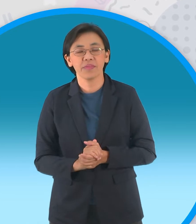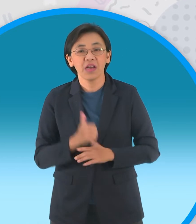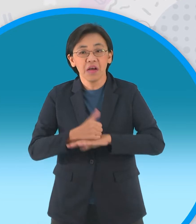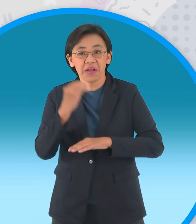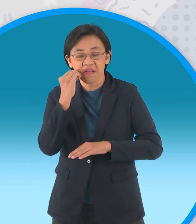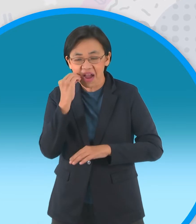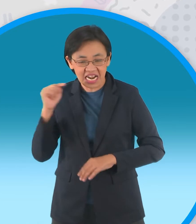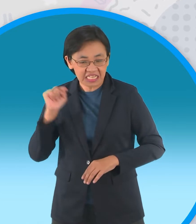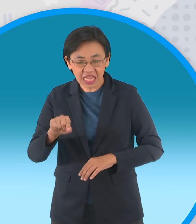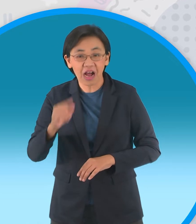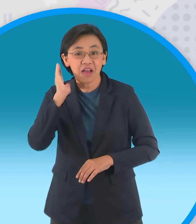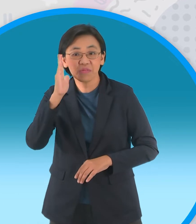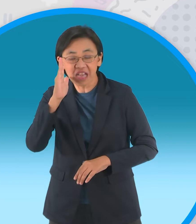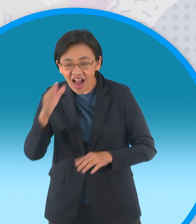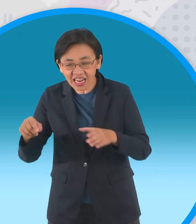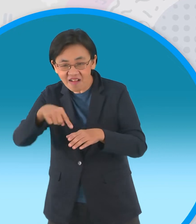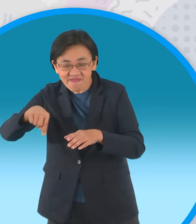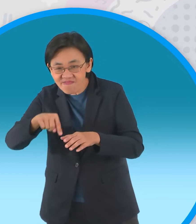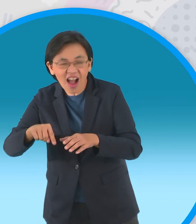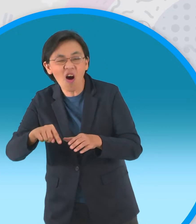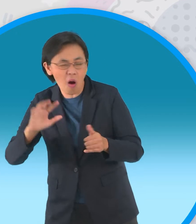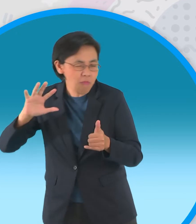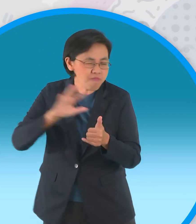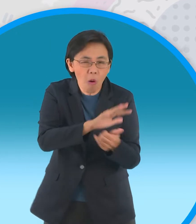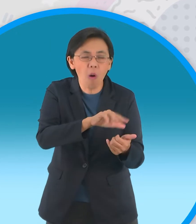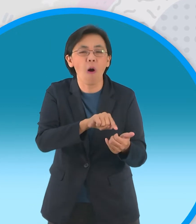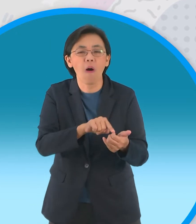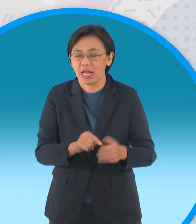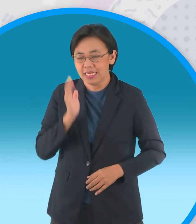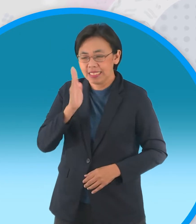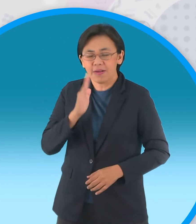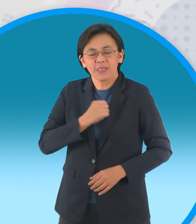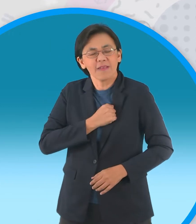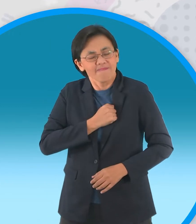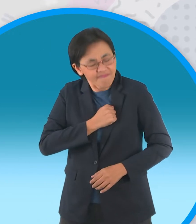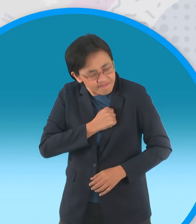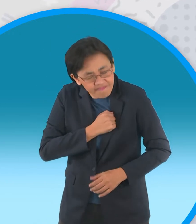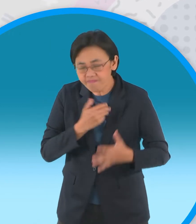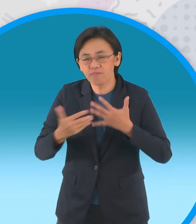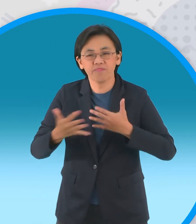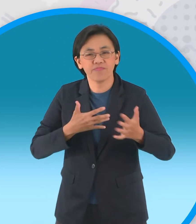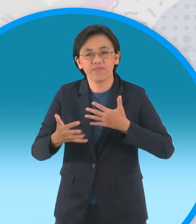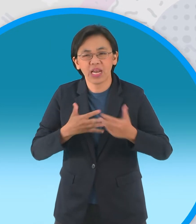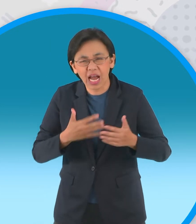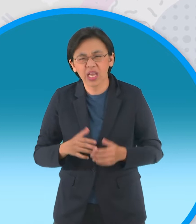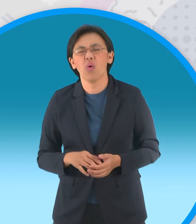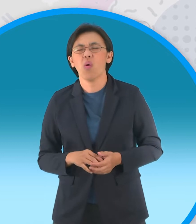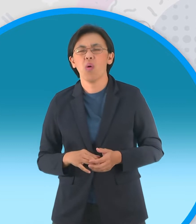ส่งชายฉกรรจ์พร้อมอาวุธครบมือลอบทำร้ายแต่กะทิ ก็ไม่ว่ากระไรเขาพาร่างอันสะบักสะบอม